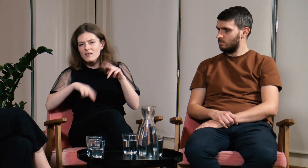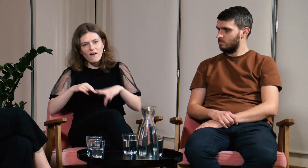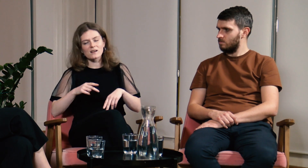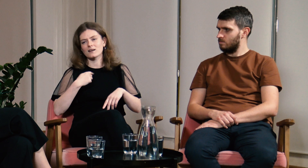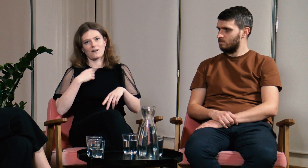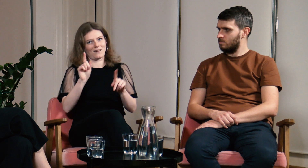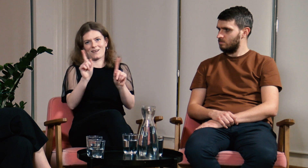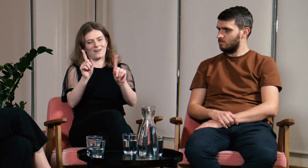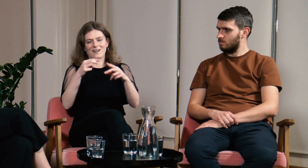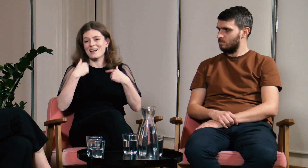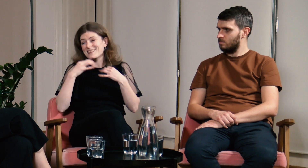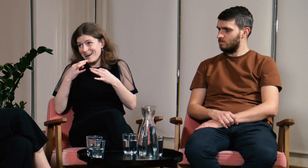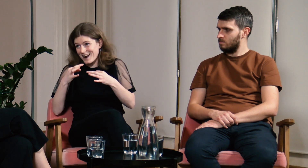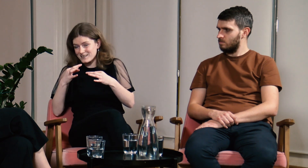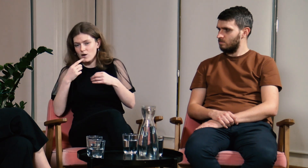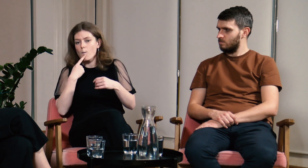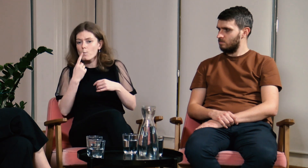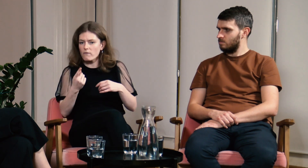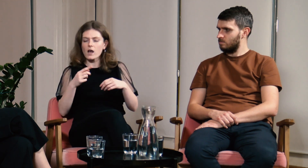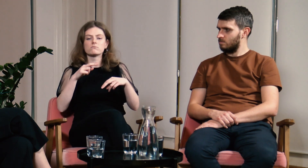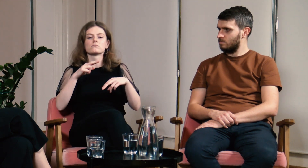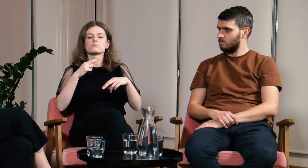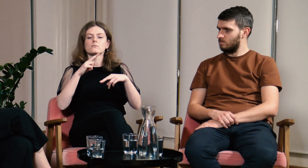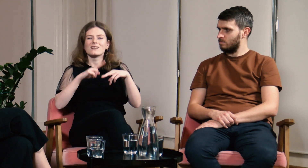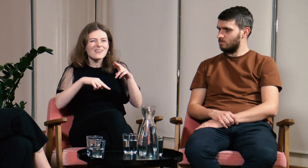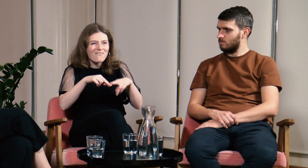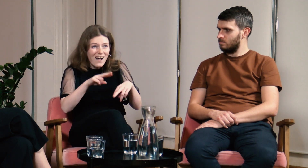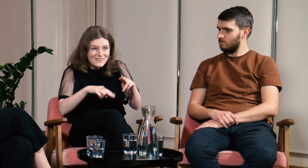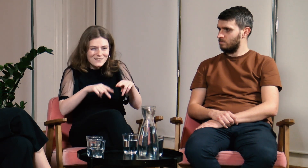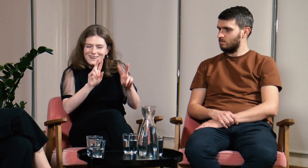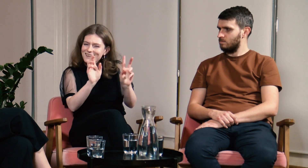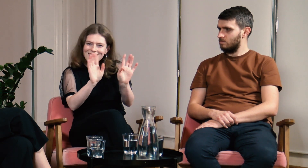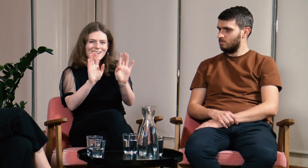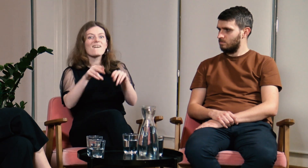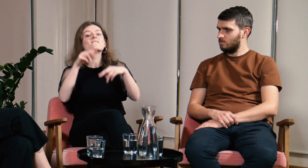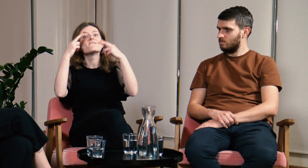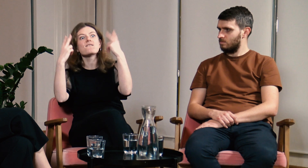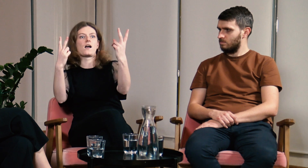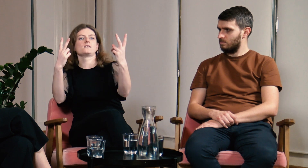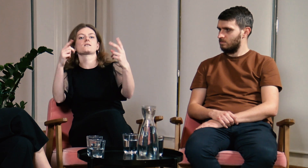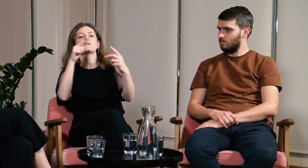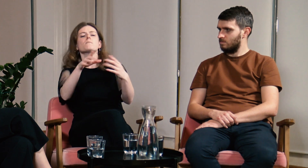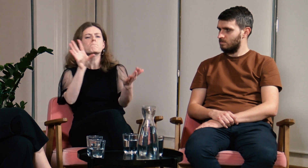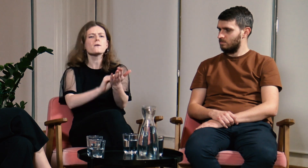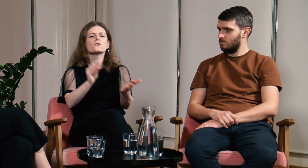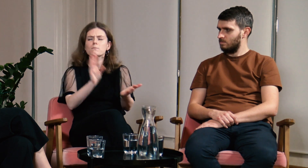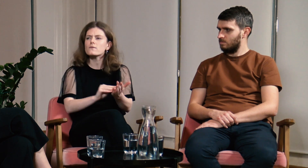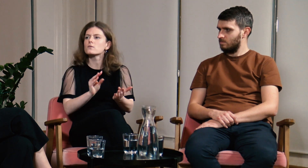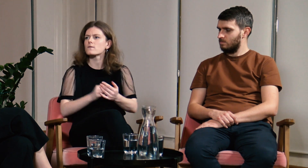Słyszę “nieważne”. Teraz odpowiadam "nieważne?! O nie, nie! Właśnie że ważne! Proszę powtórz!".